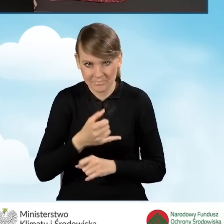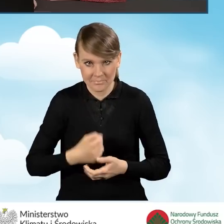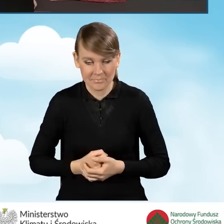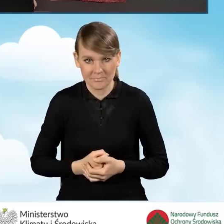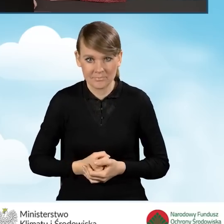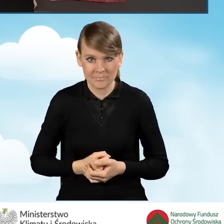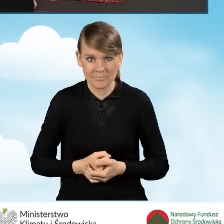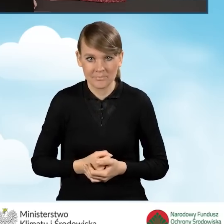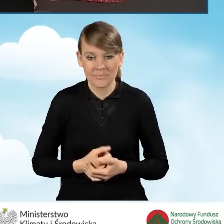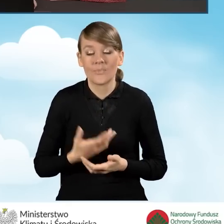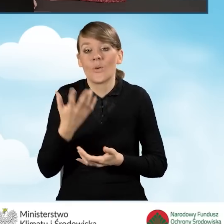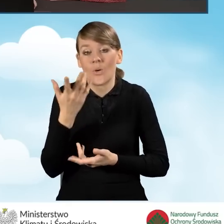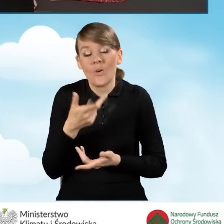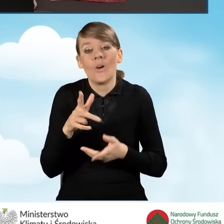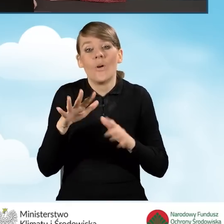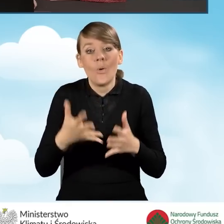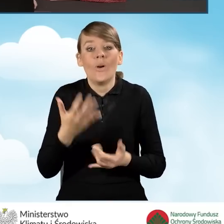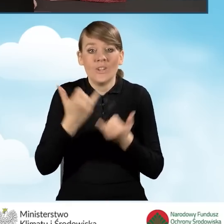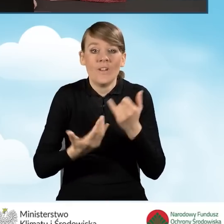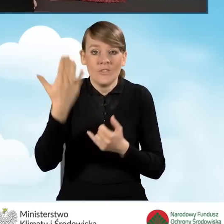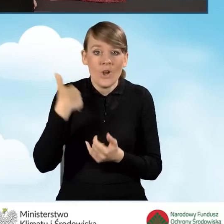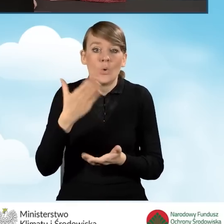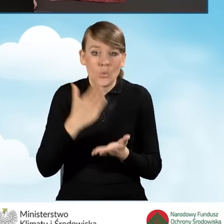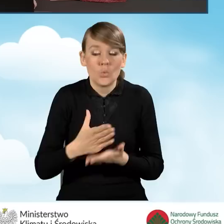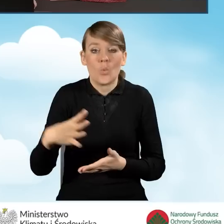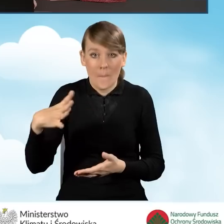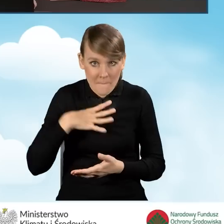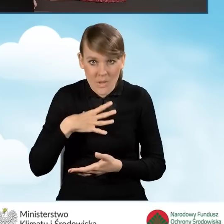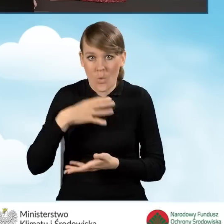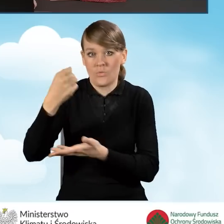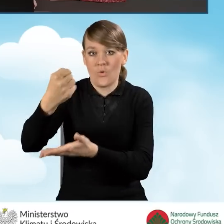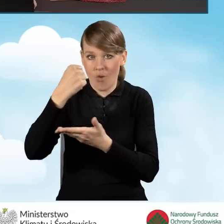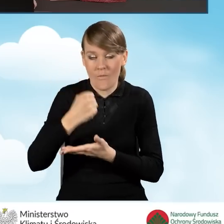Jako że już uzyskaliśmy dofinansowanie w ramach programu Czyste Powietrze,